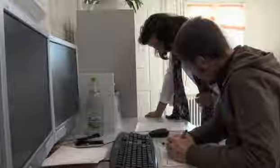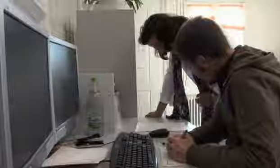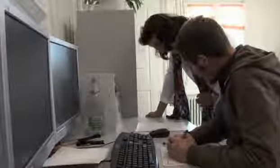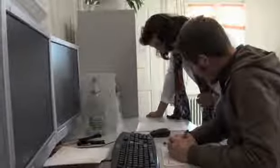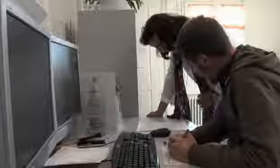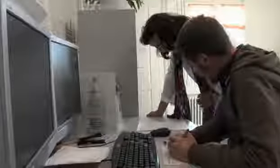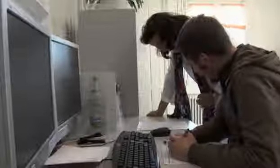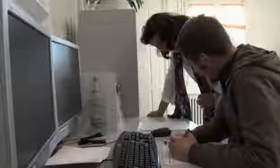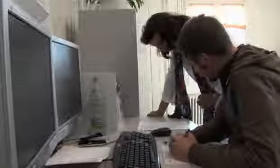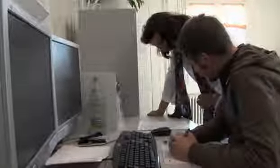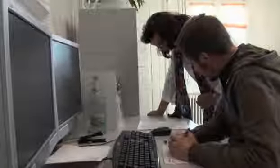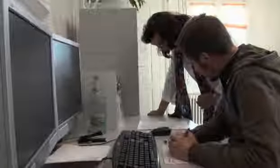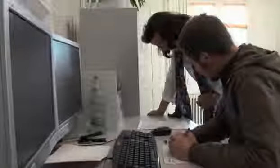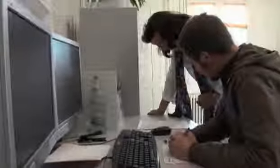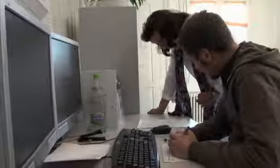Ja ich denke das wird auf dem …